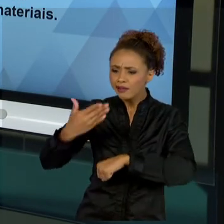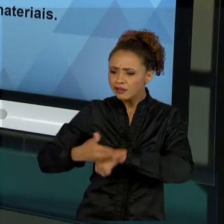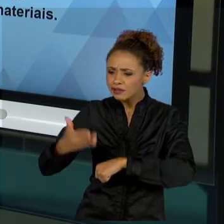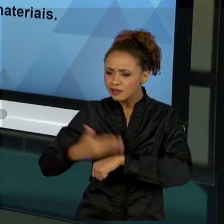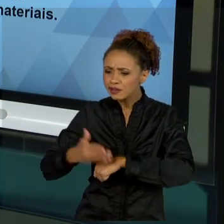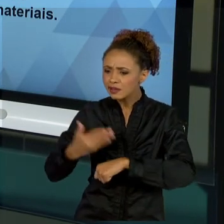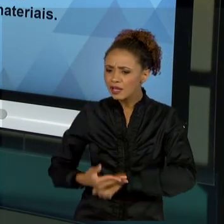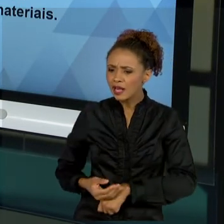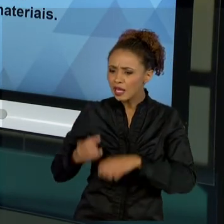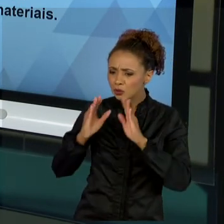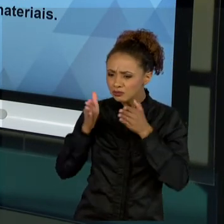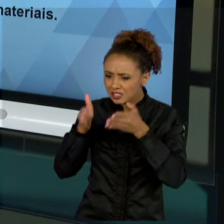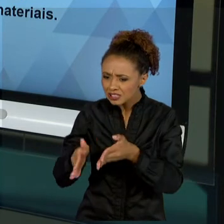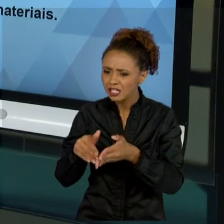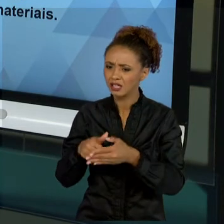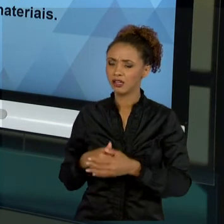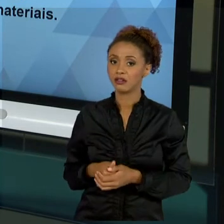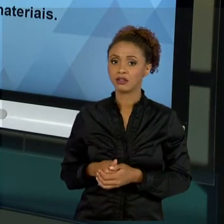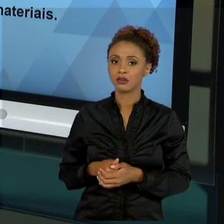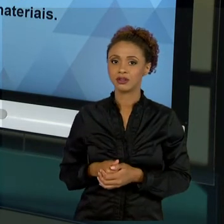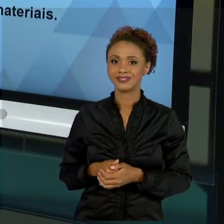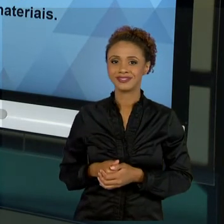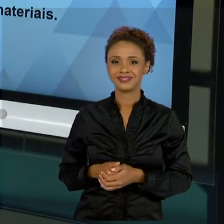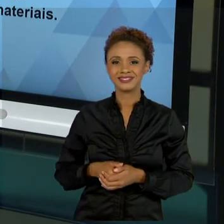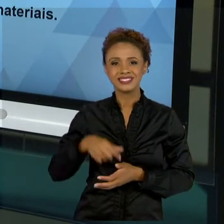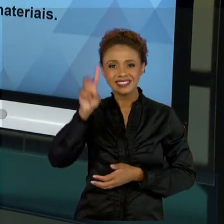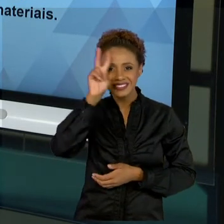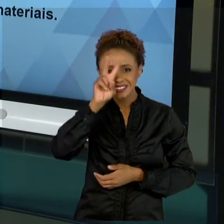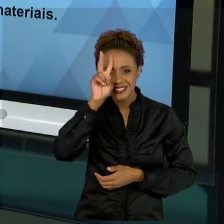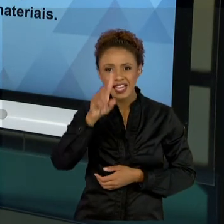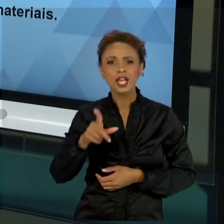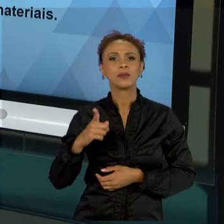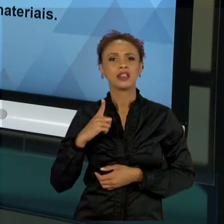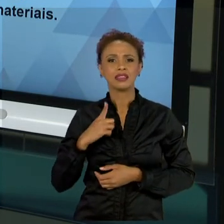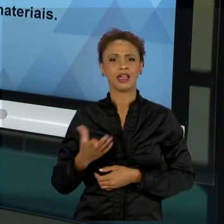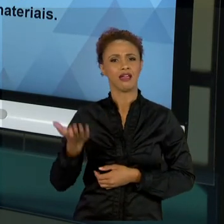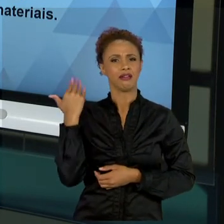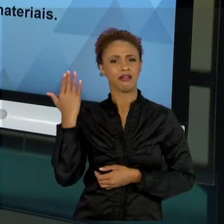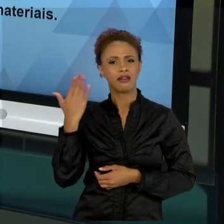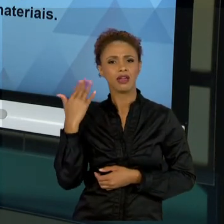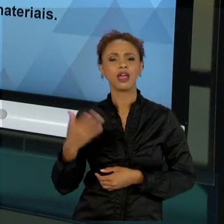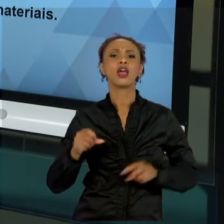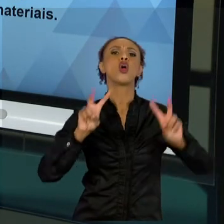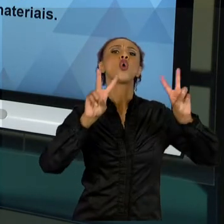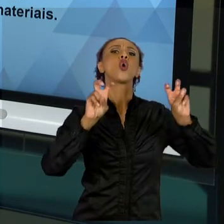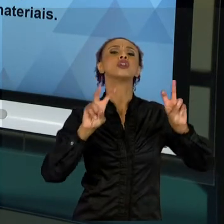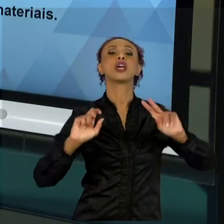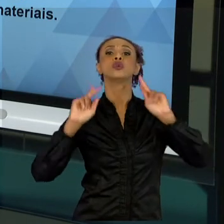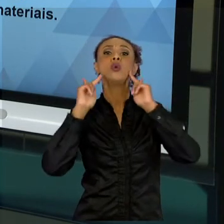VIRAM EM TAYLOR, NO QUAL O HOMEM MÁQUINA, NO QUAL SE A MÁQUINA TEM QUE TER UM COMPORTAMENTO PADRÃO.